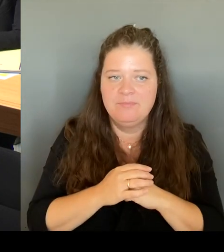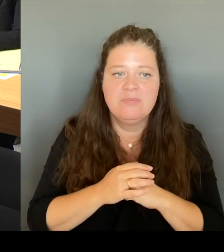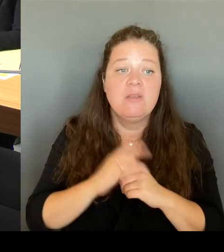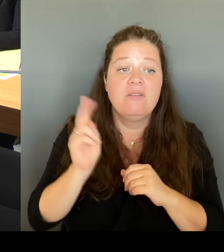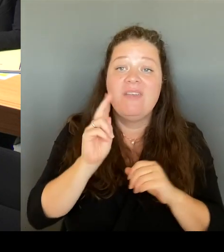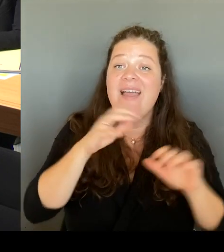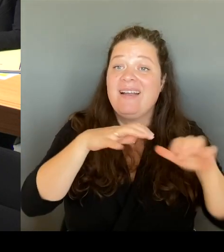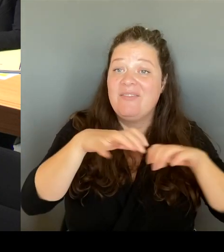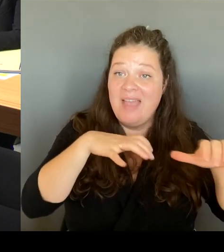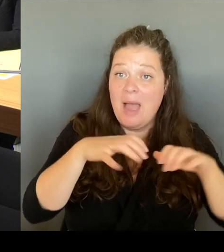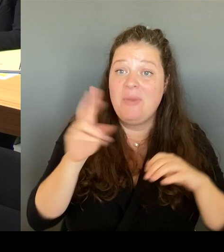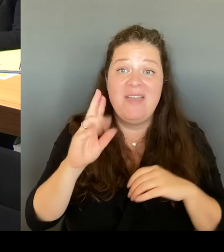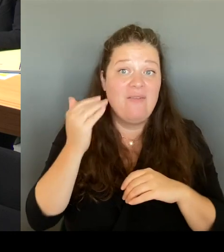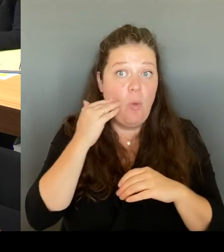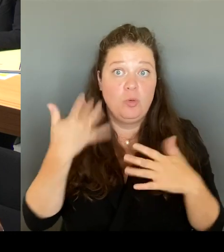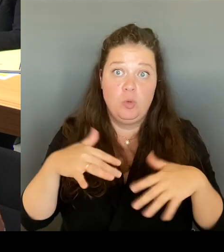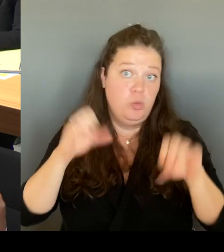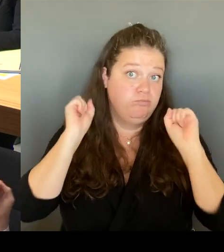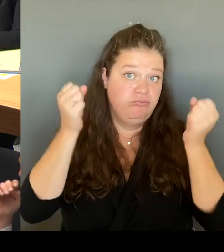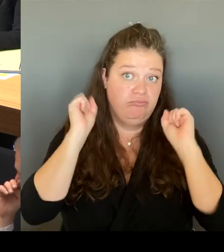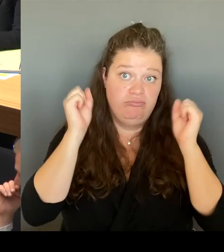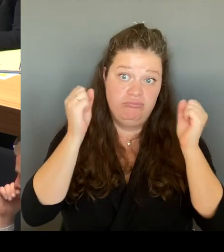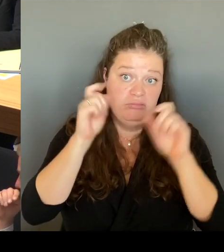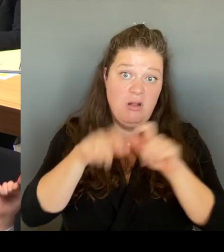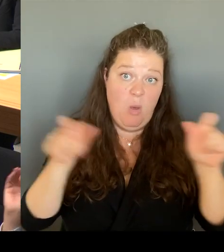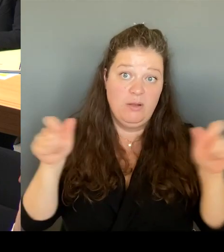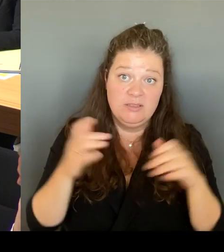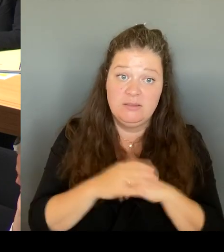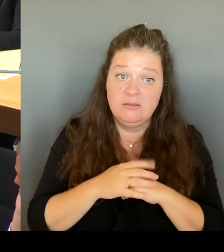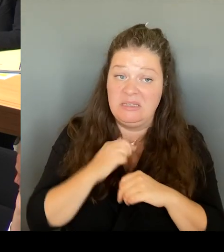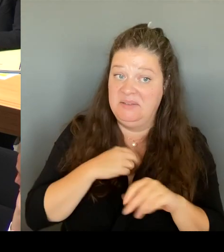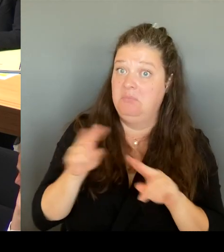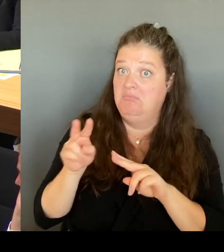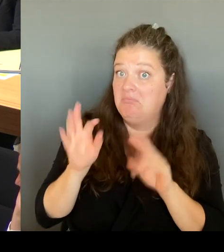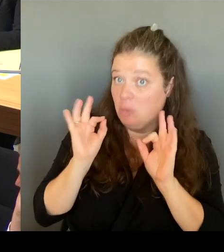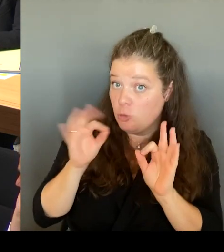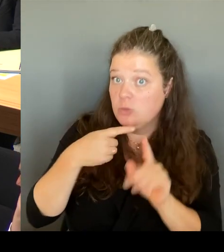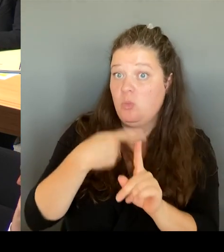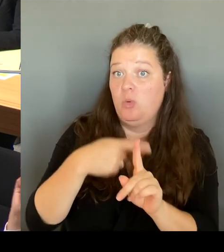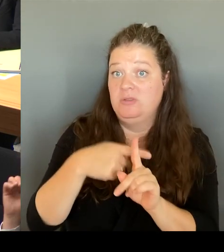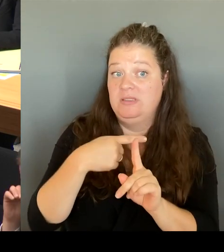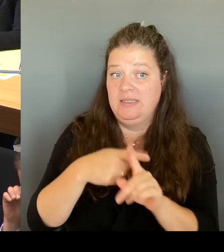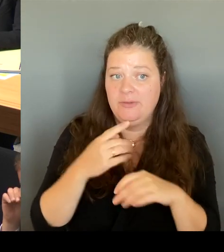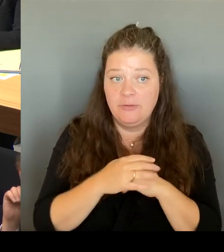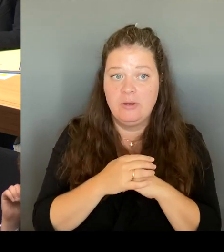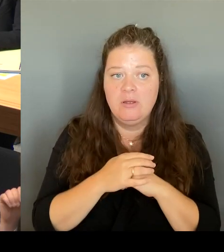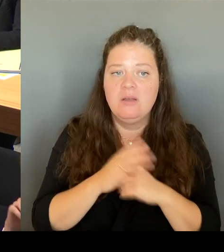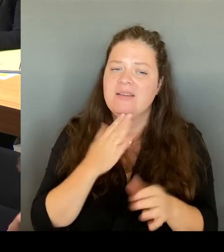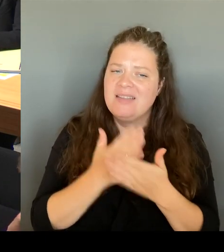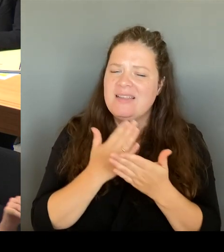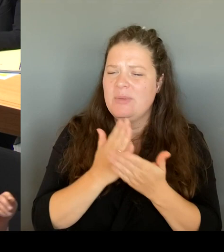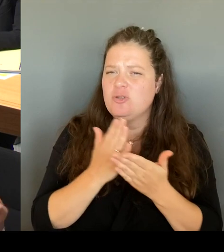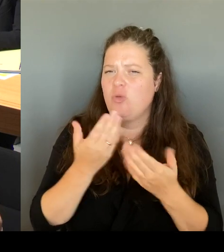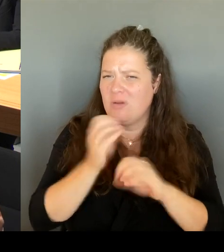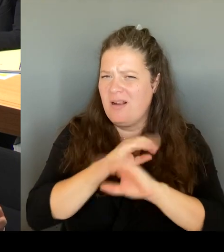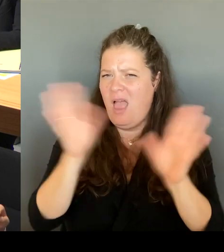Und deshalb habe ich auch gesagt: Wir werden es ähnlich machen, wie wir das schon auch am Kottbusser Tor gemeinsam